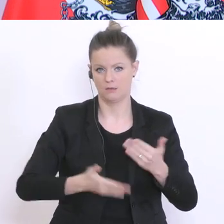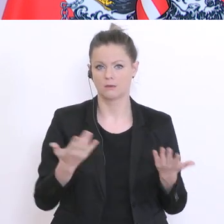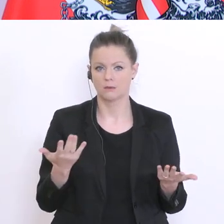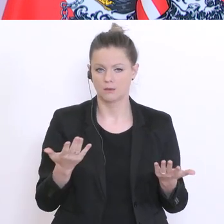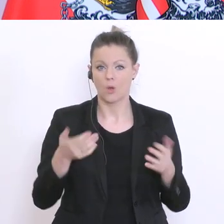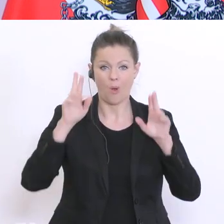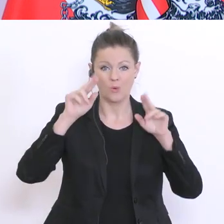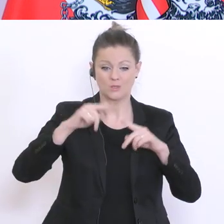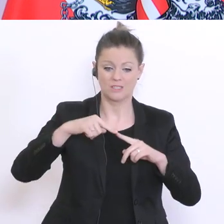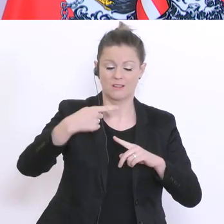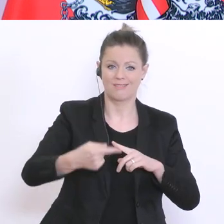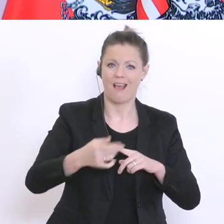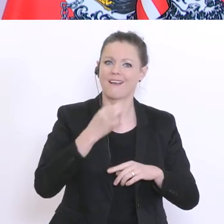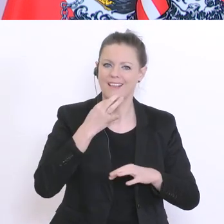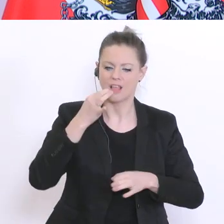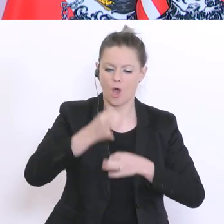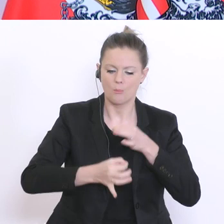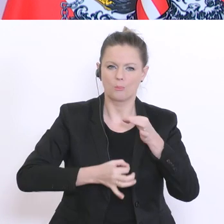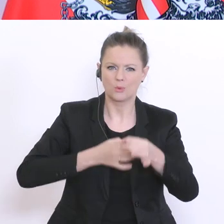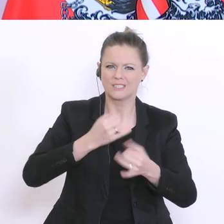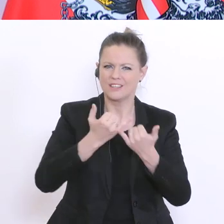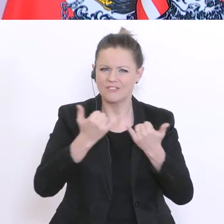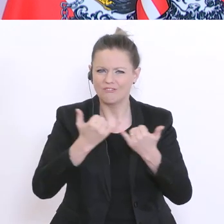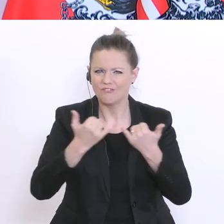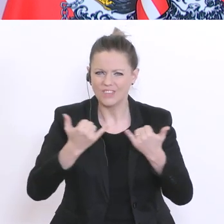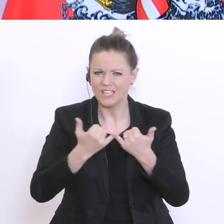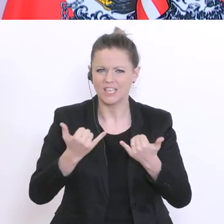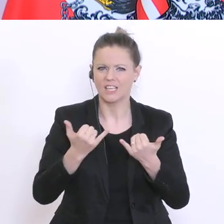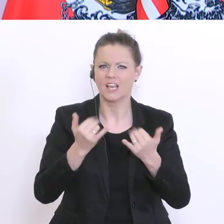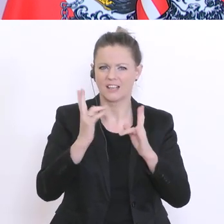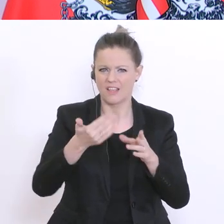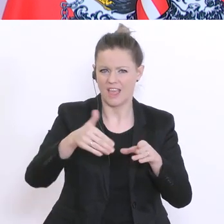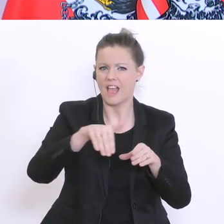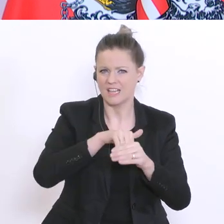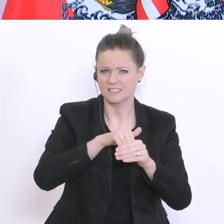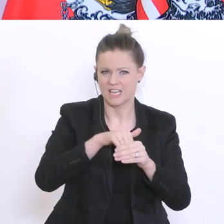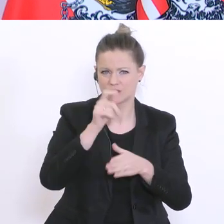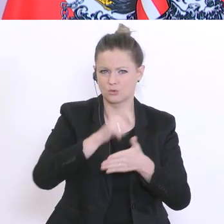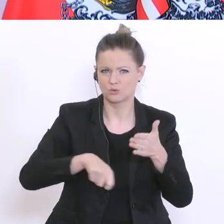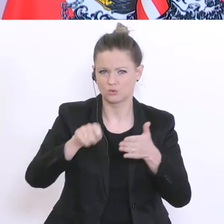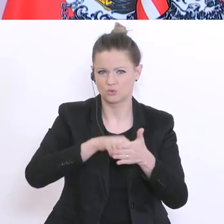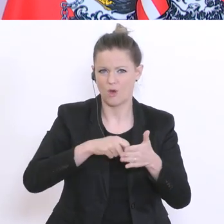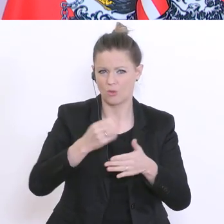genaueres Prozedere veröffentlichen, wie man zum Ersatz dieser Stornokosten kommen kann.